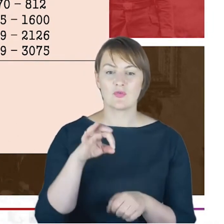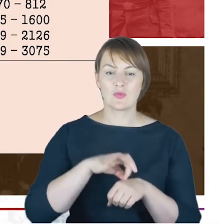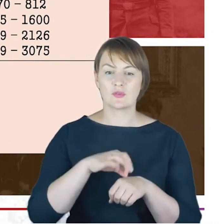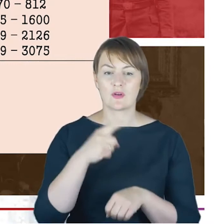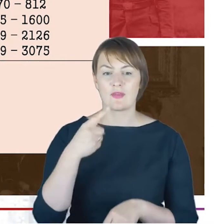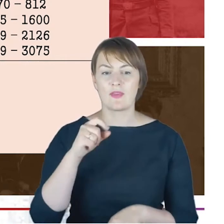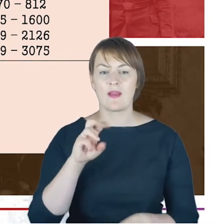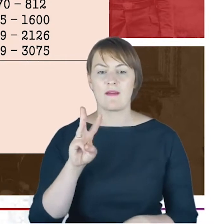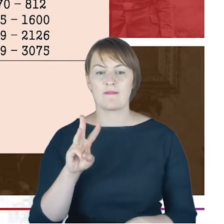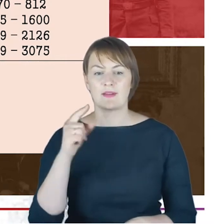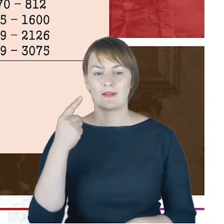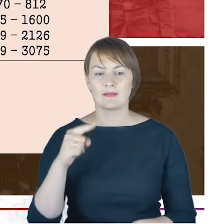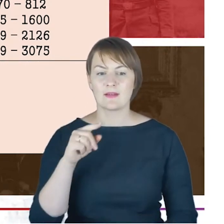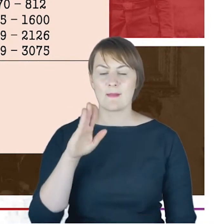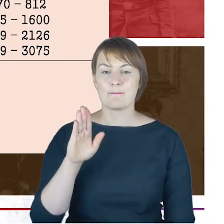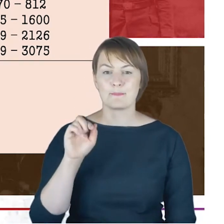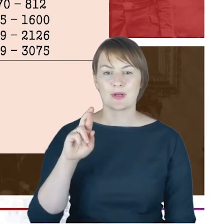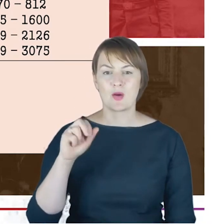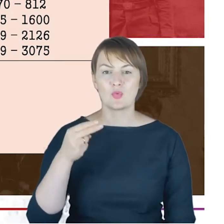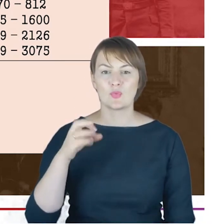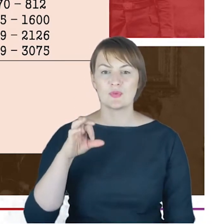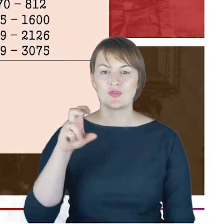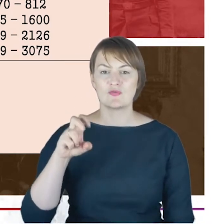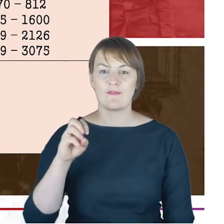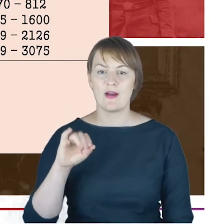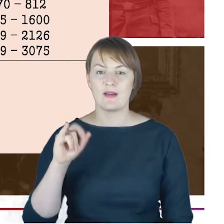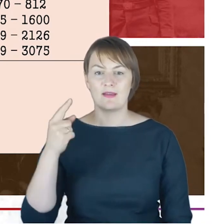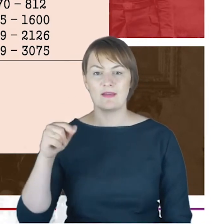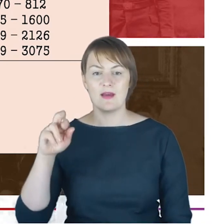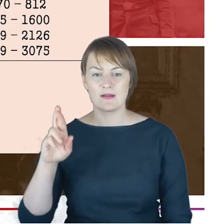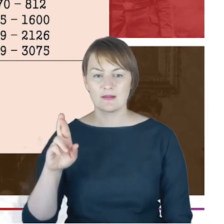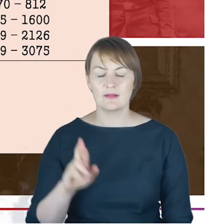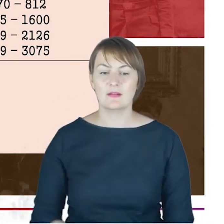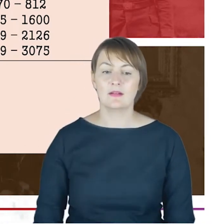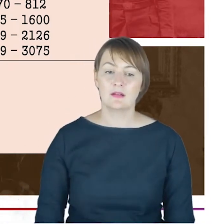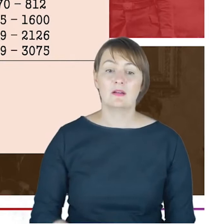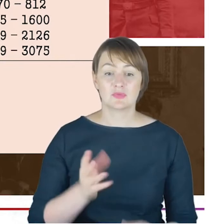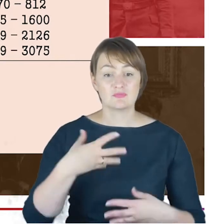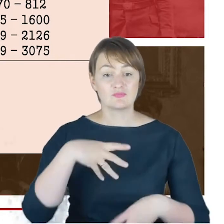W 1914 roku zostaje zatrudniony kolejny Rabin Philippe de Haas